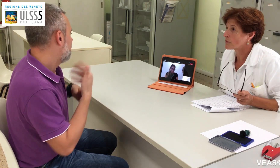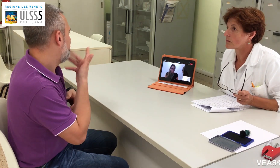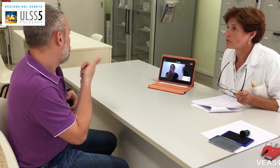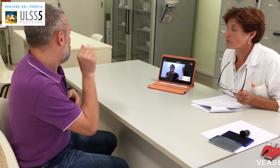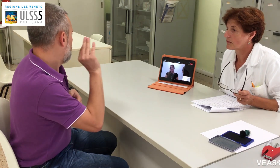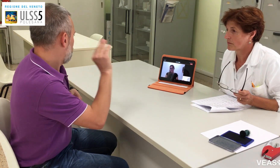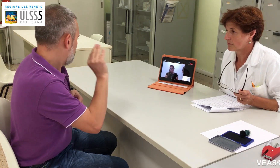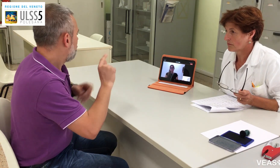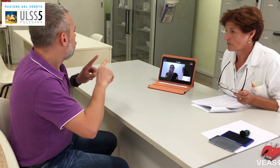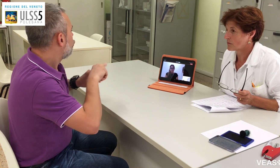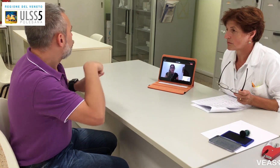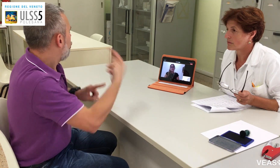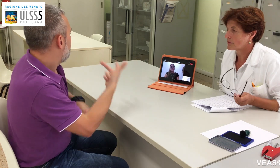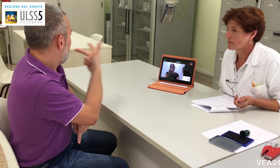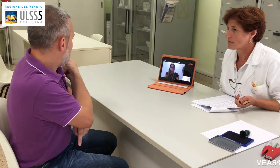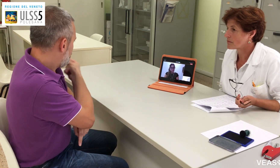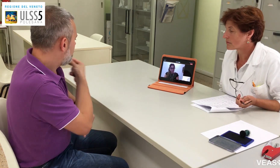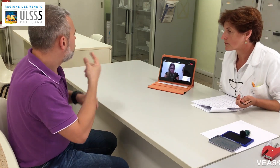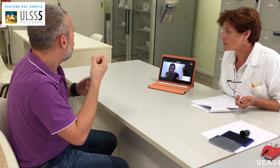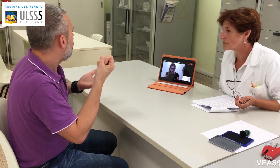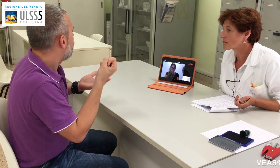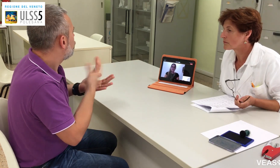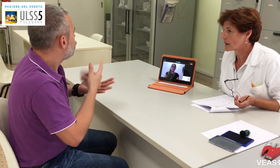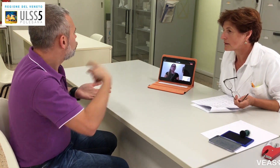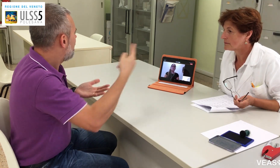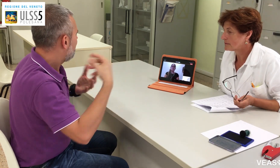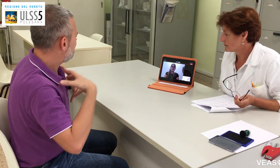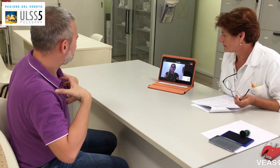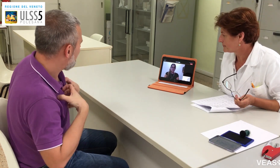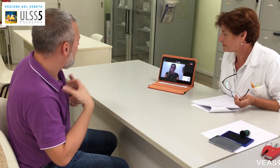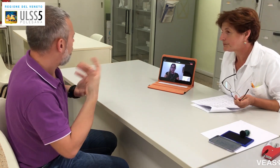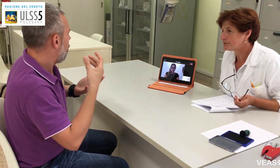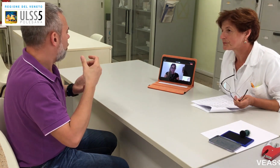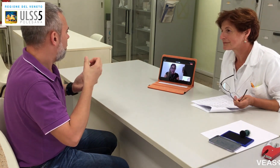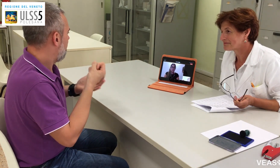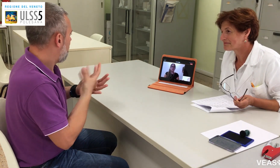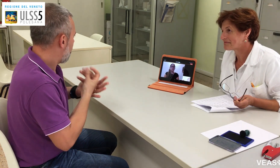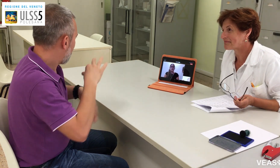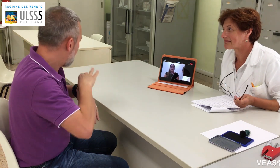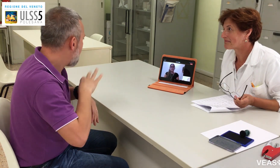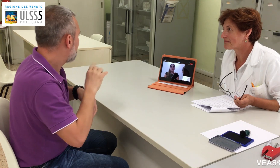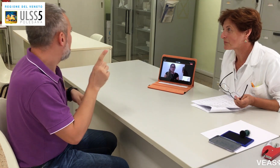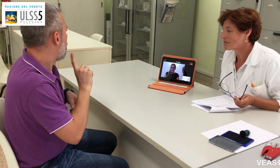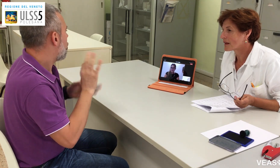Benissimo. Vorrei farle una domanda. Dopo essere stato vaccinato,